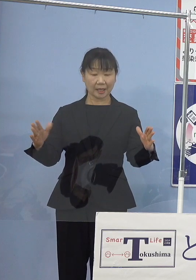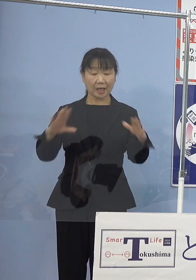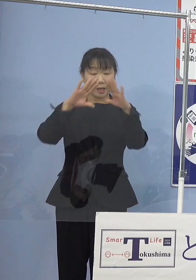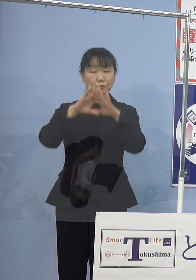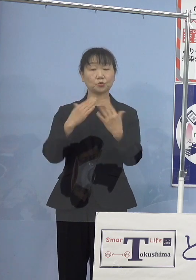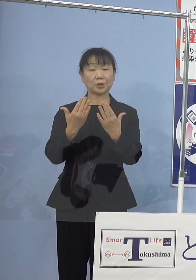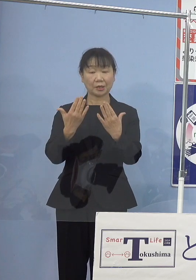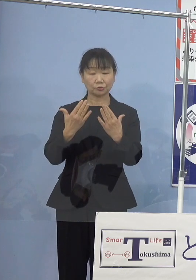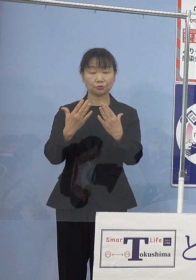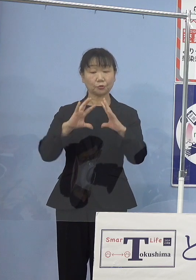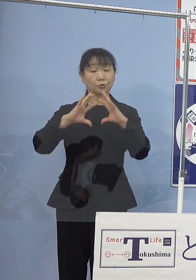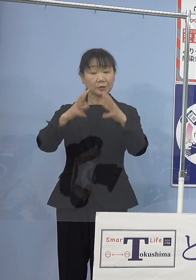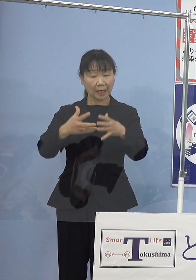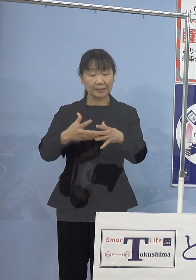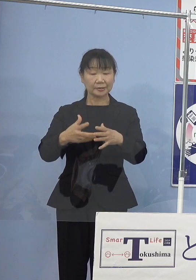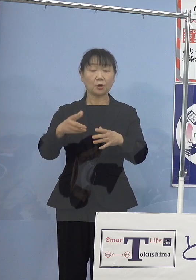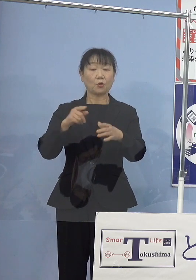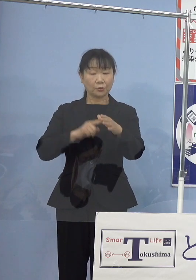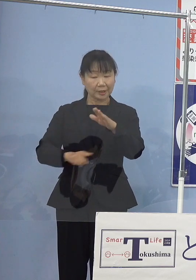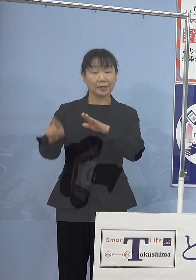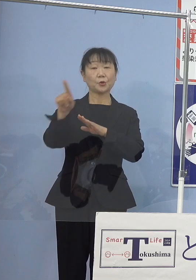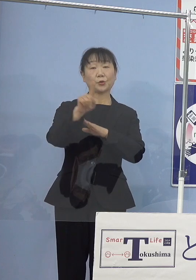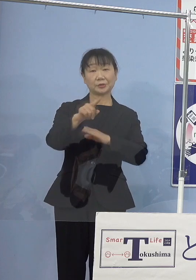ご活躍をされてこられました